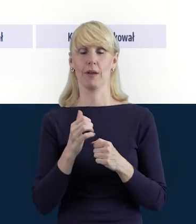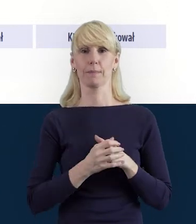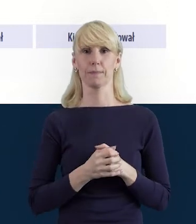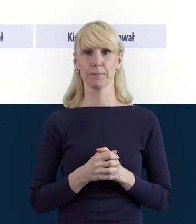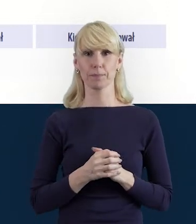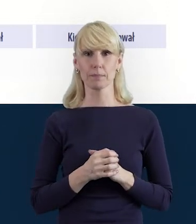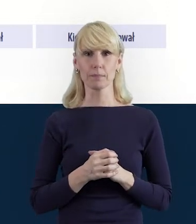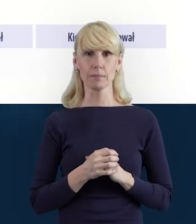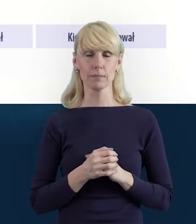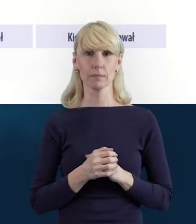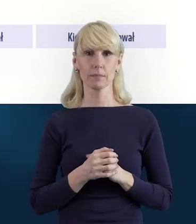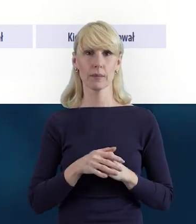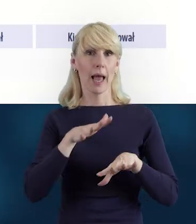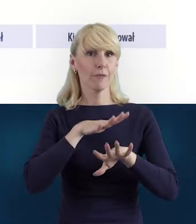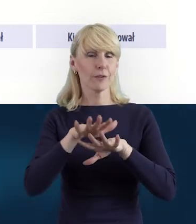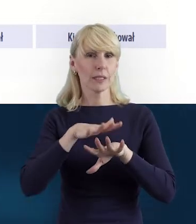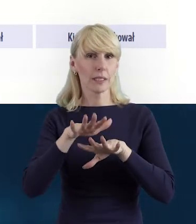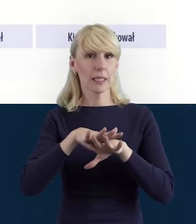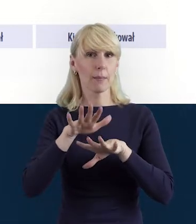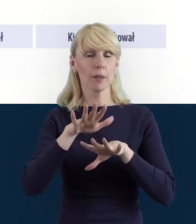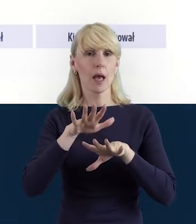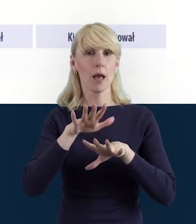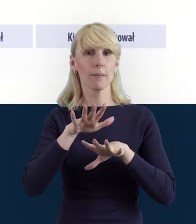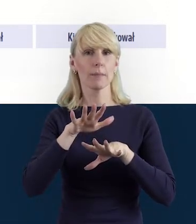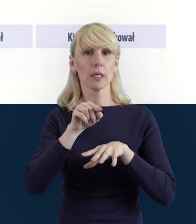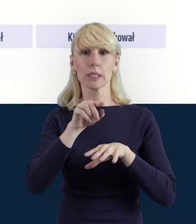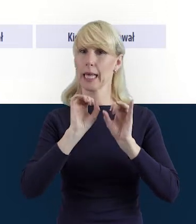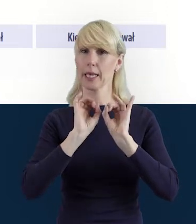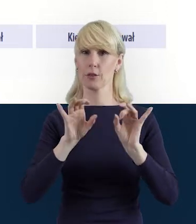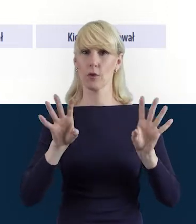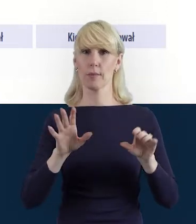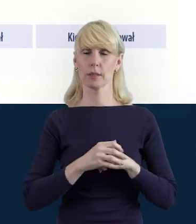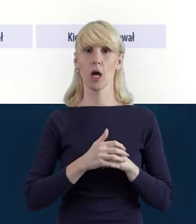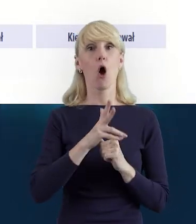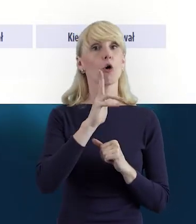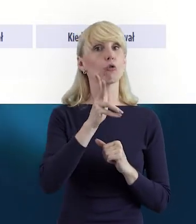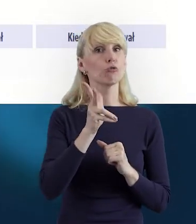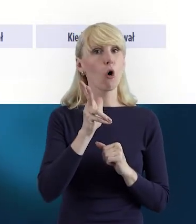W systemie mamy również taką informację kto i kiedy utworzył dane.